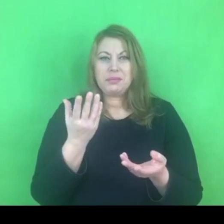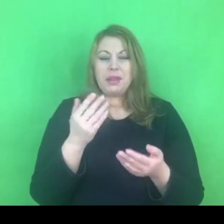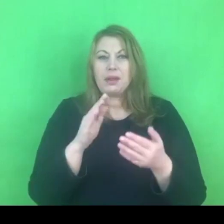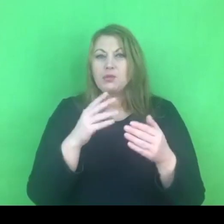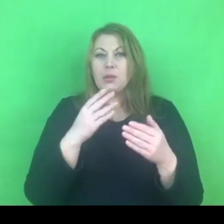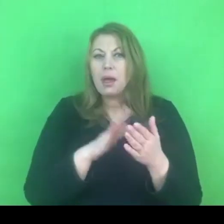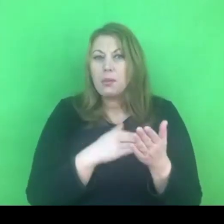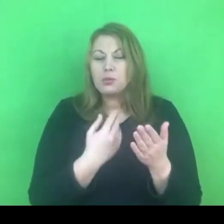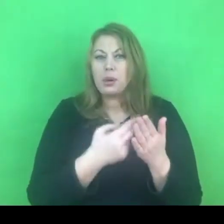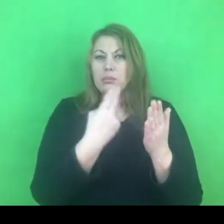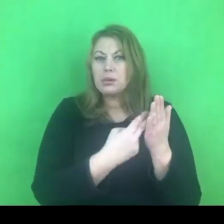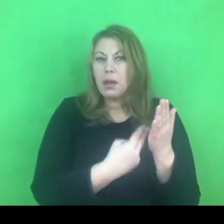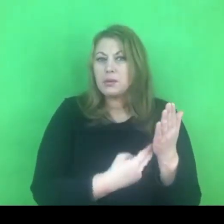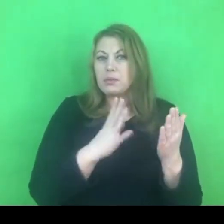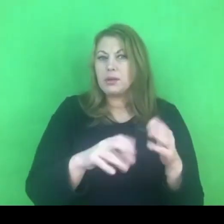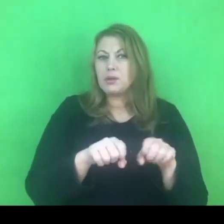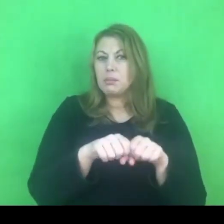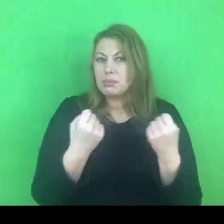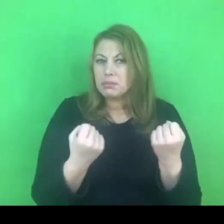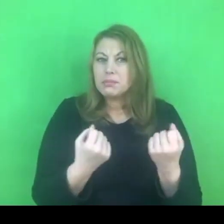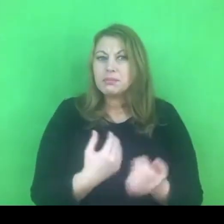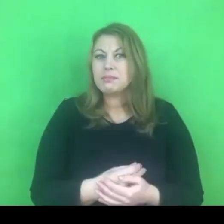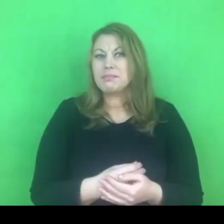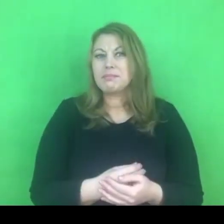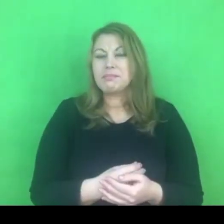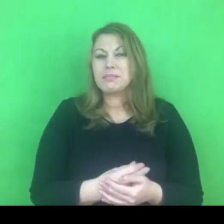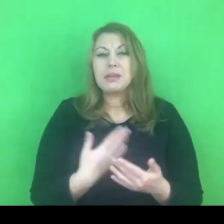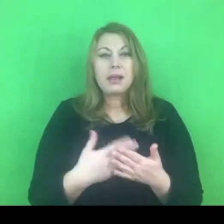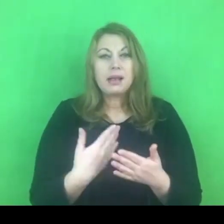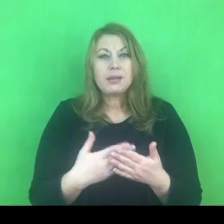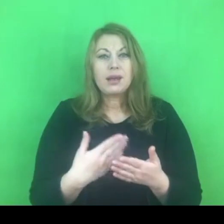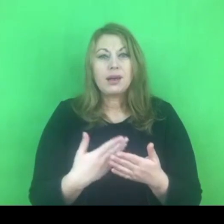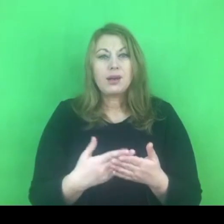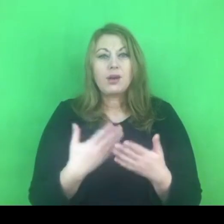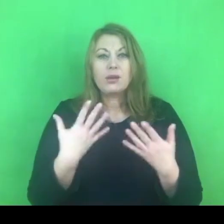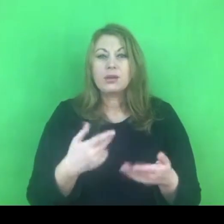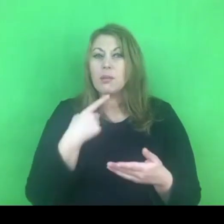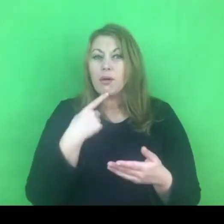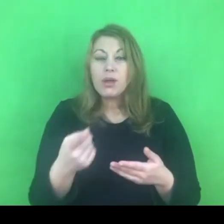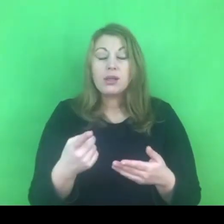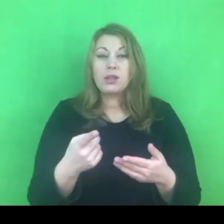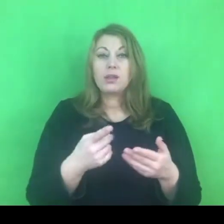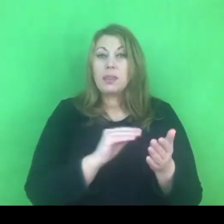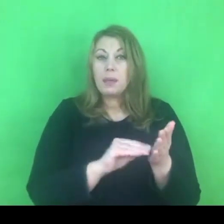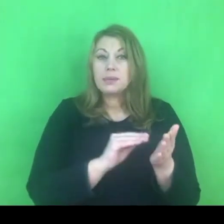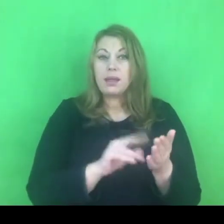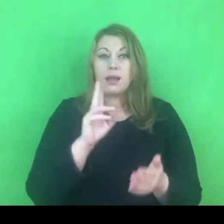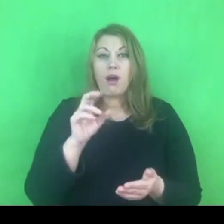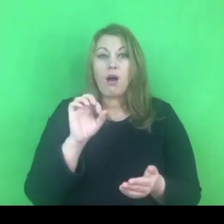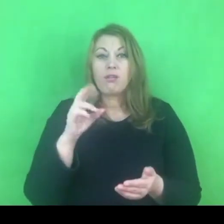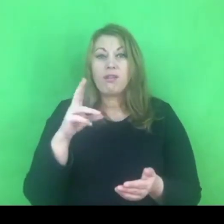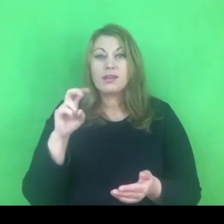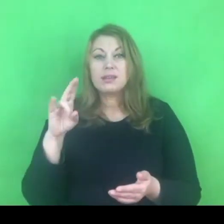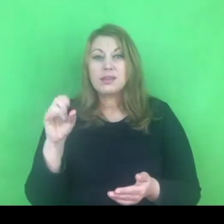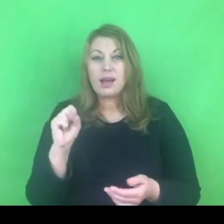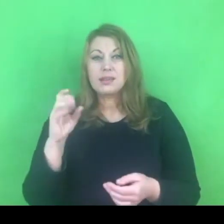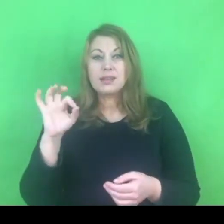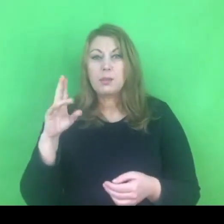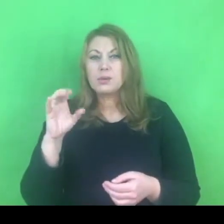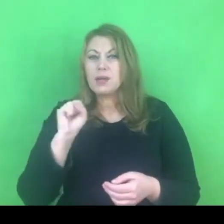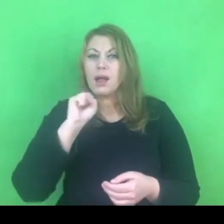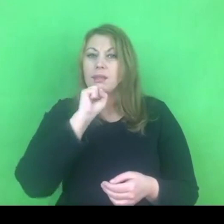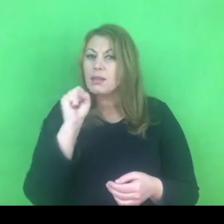Chcę jasno podkreślić, że w konwencji w żadnym punkcie, w żadnym zapisie nie występuje określenie ideologia gender.